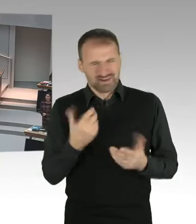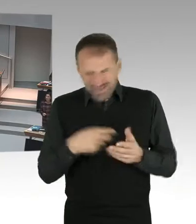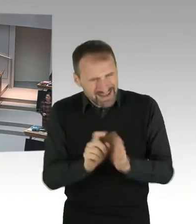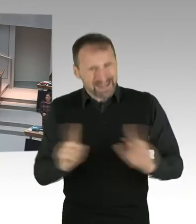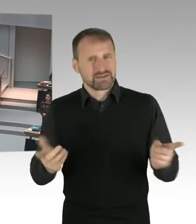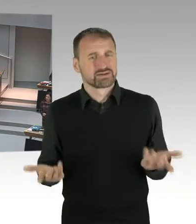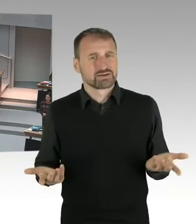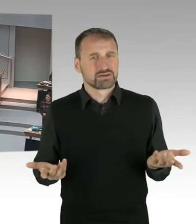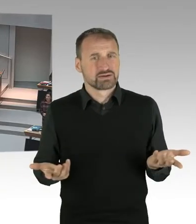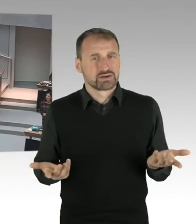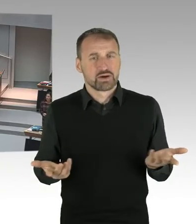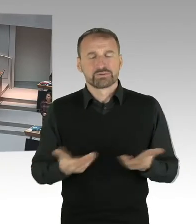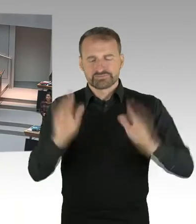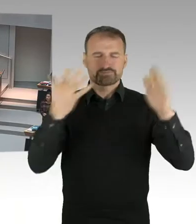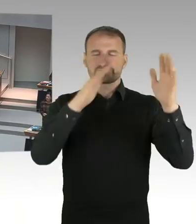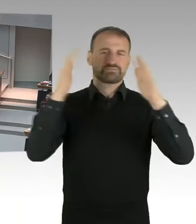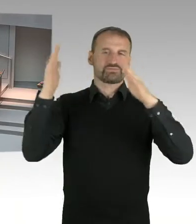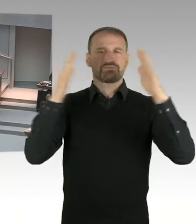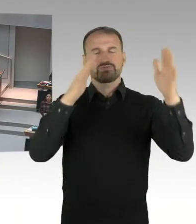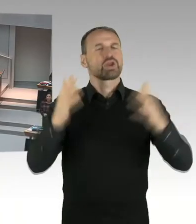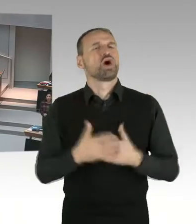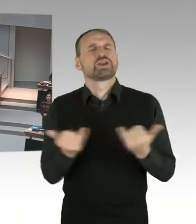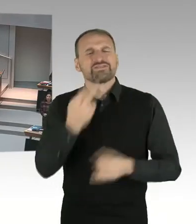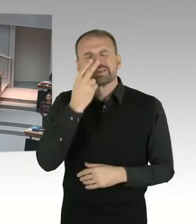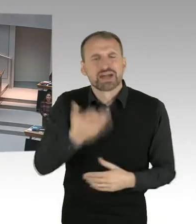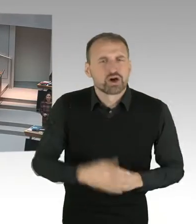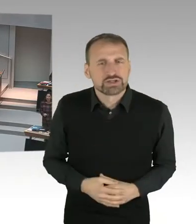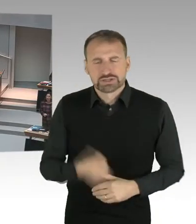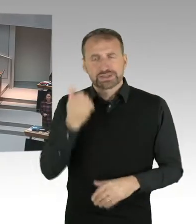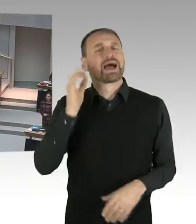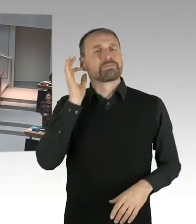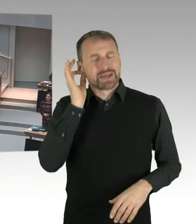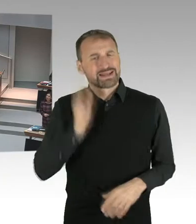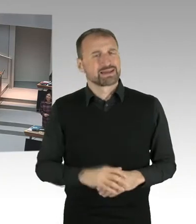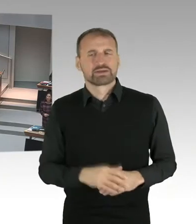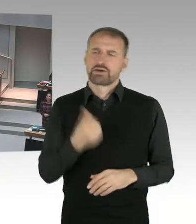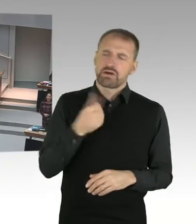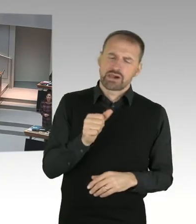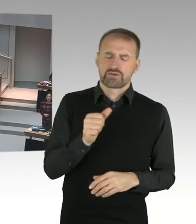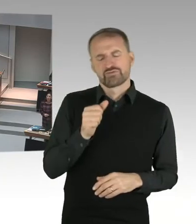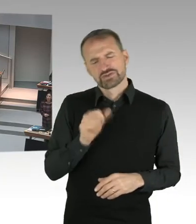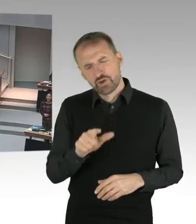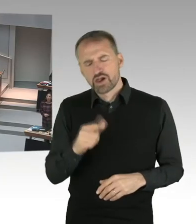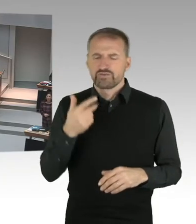kritisch mit ihrer Religion auseinandersetzt? Das ist doch genau das. Das ist doch genau das, was wir wollen.